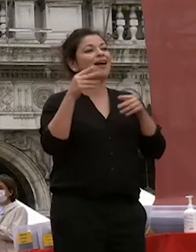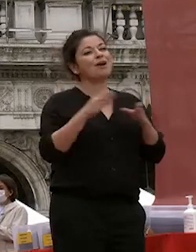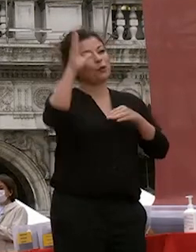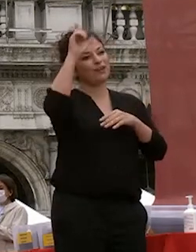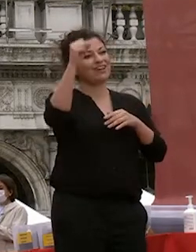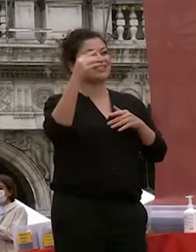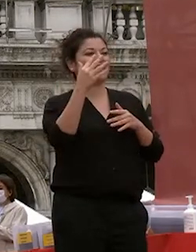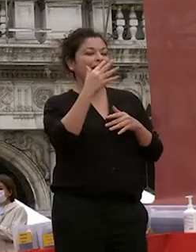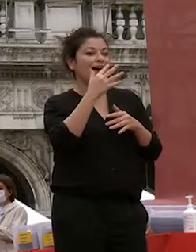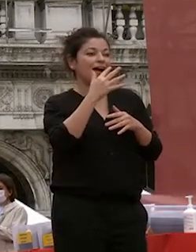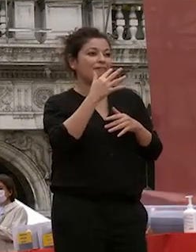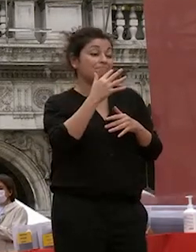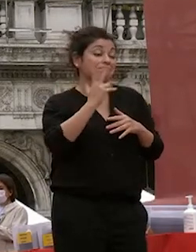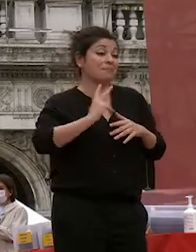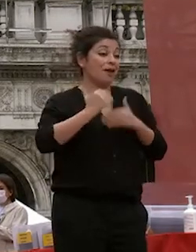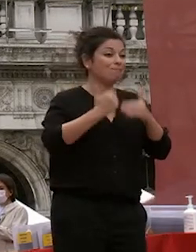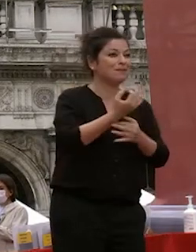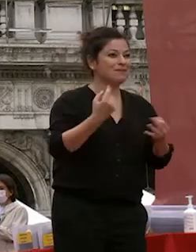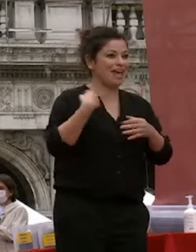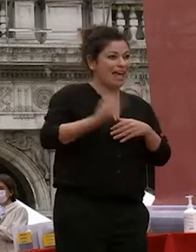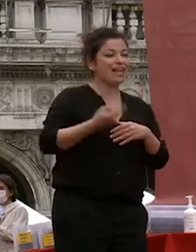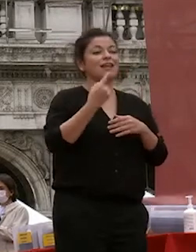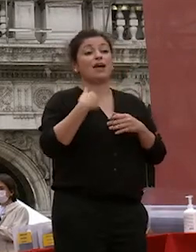sono anni in cui siete cresciuti siete cambiati siete maturati avete